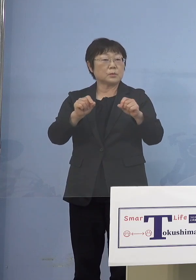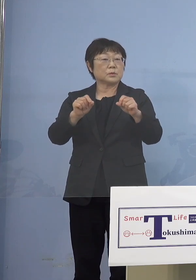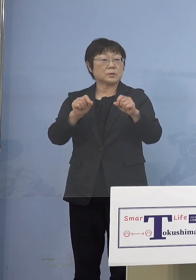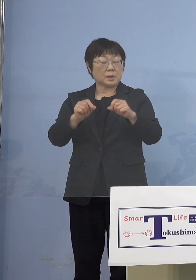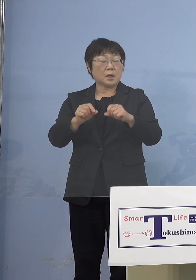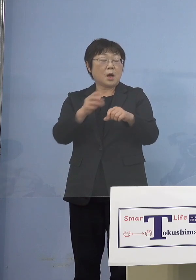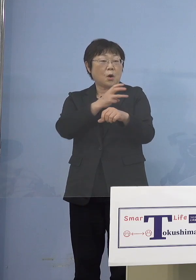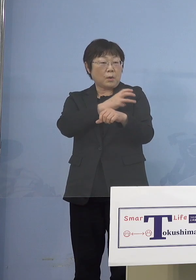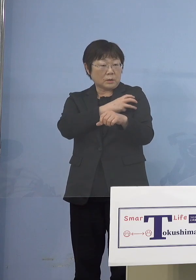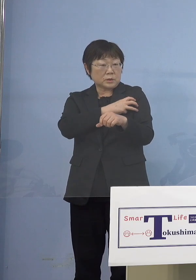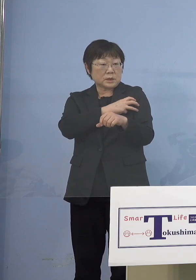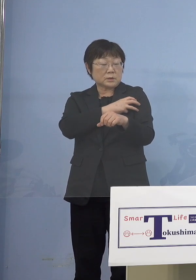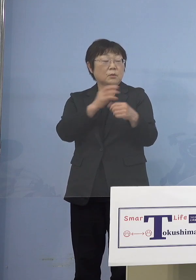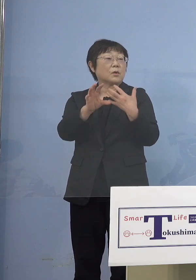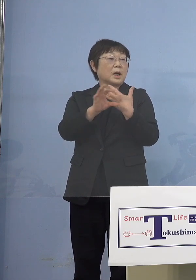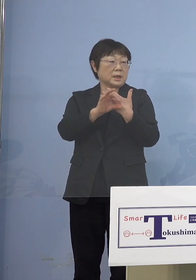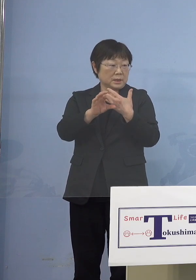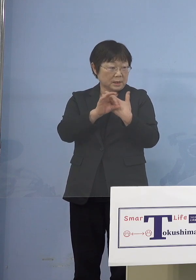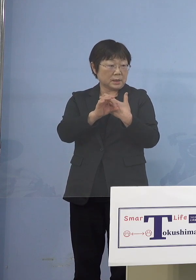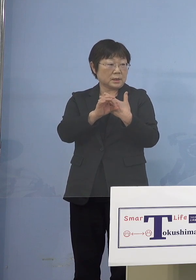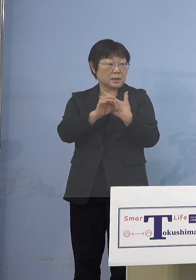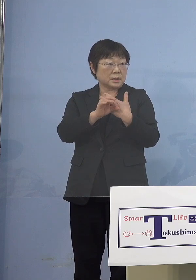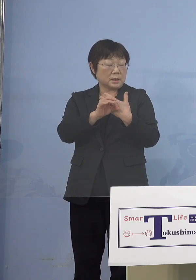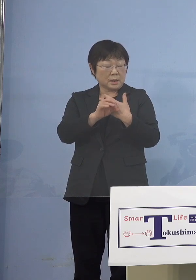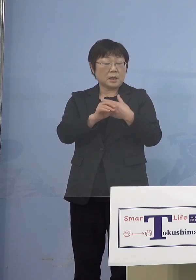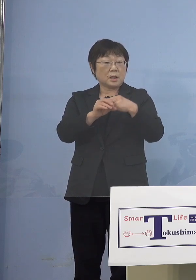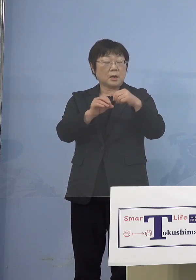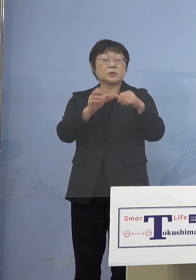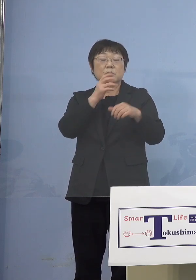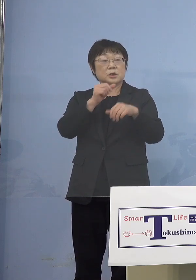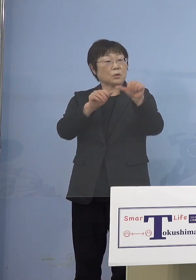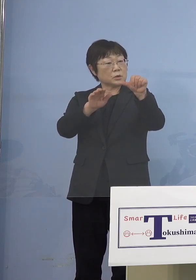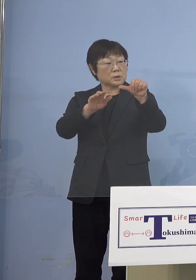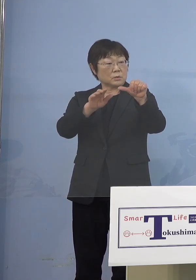仮に5歳のお子さんが打ったとしても 2週間以上抗体ができるまで